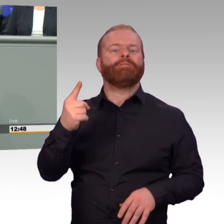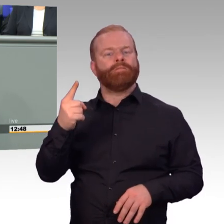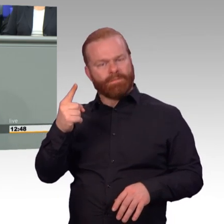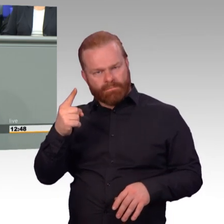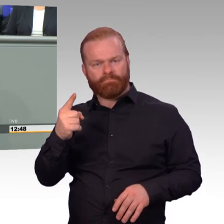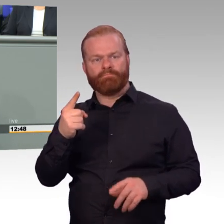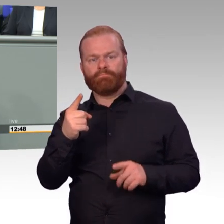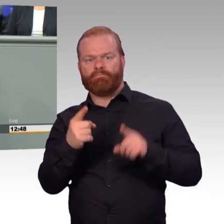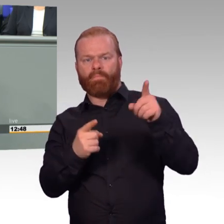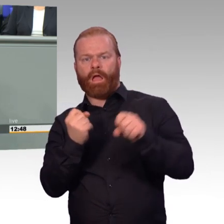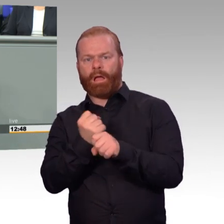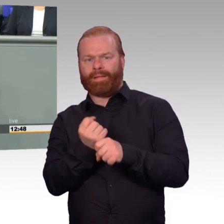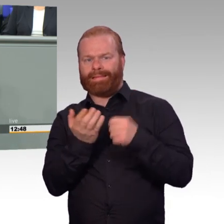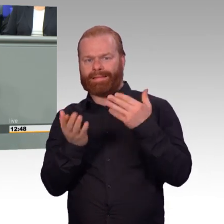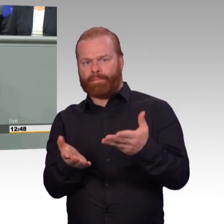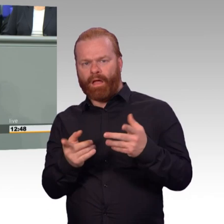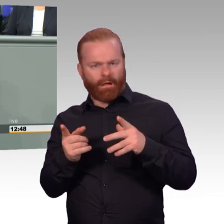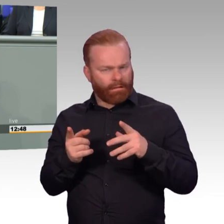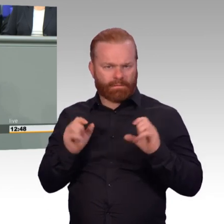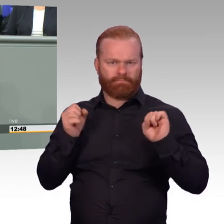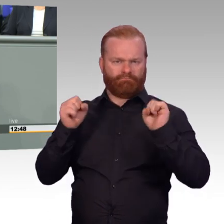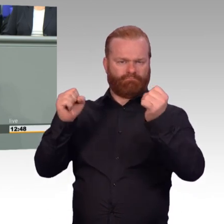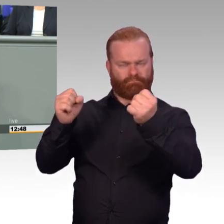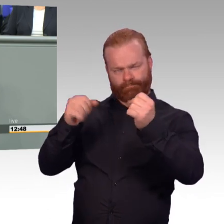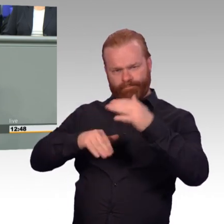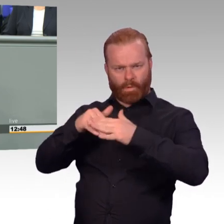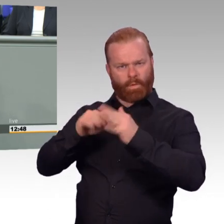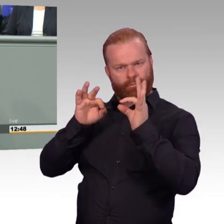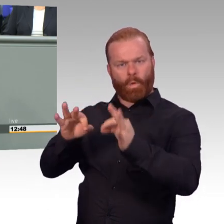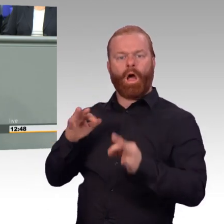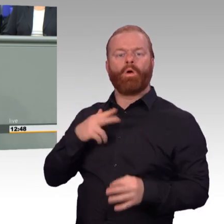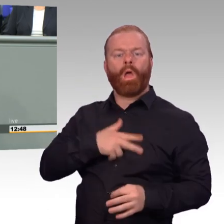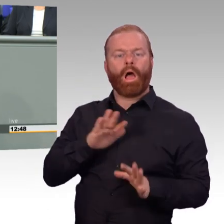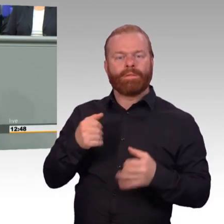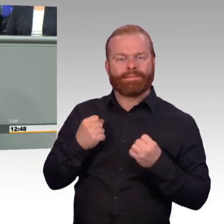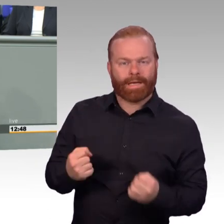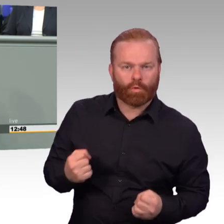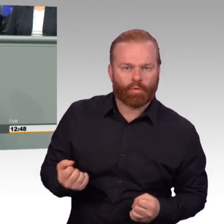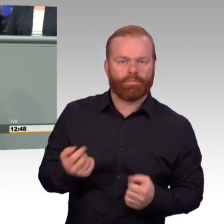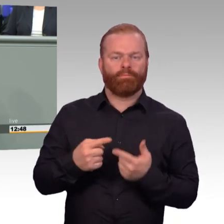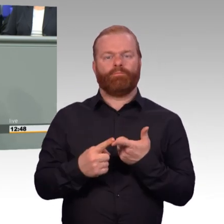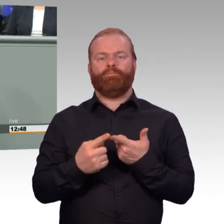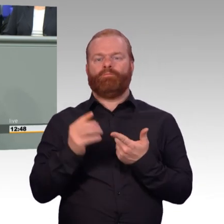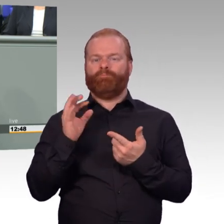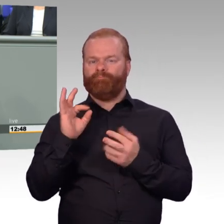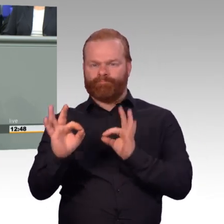Aber mit dem Gesetz gehen wir gezielt einige Lücken an, die auch uns bei unseren Truppenbesuchen immer wieder angetragen worden sind,